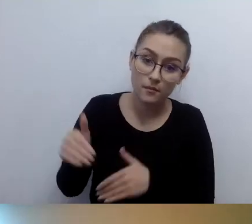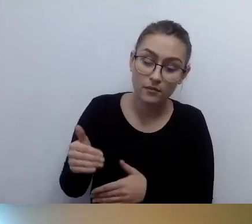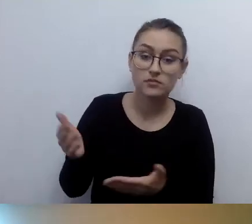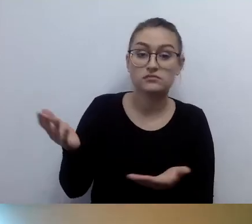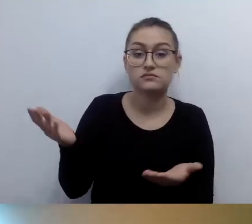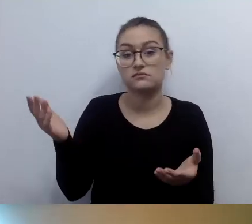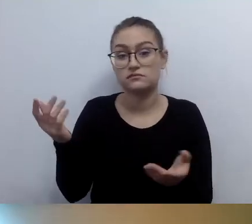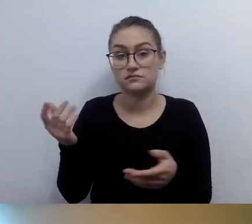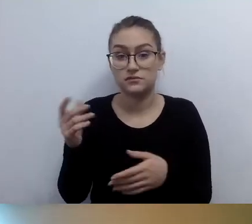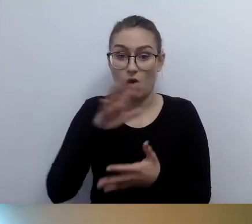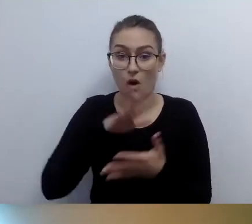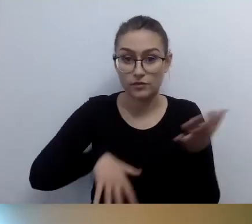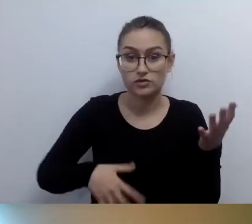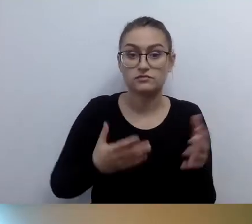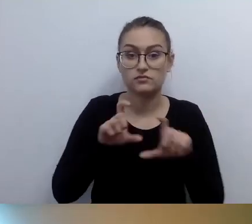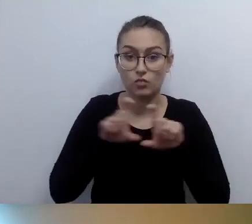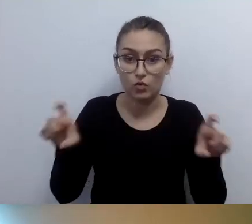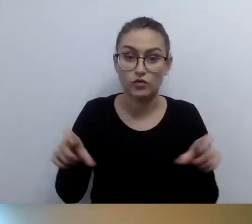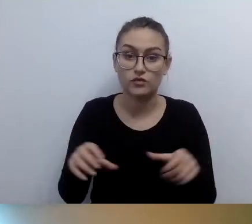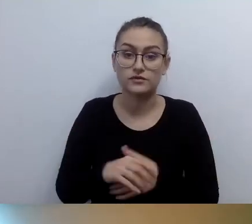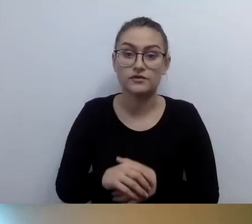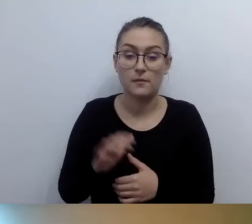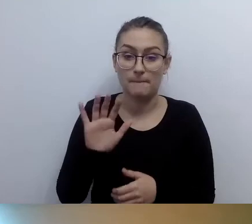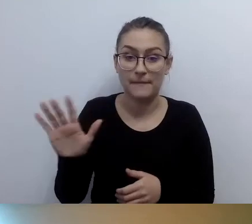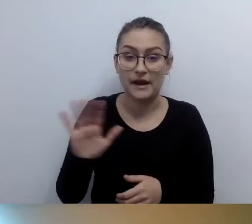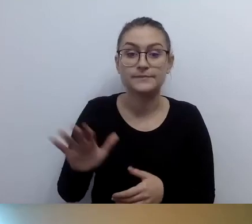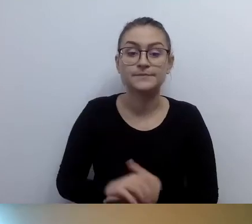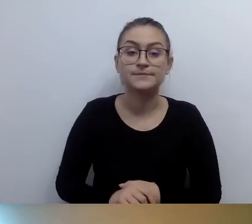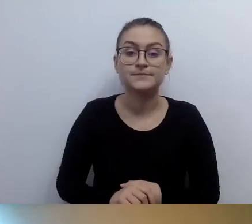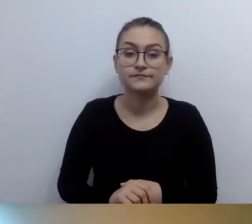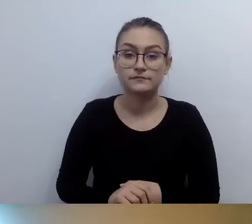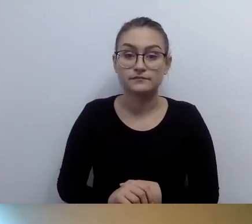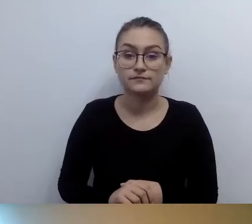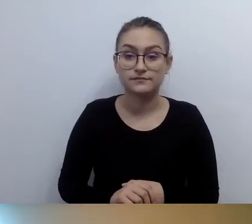Ja teraz odpowiadam na pytanie i na bieżąco myślę, taka rzeczywistość równoległa.